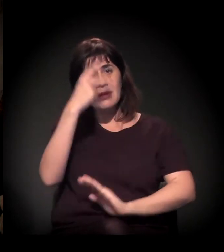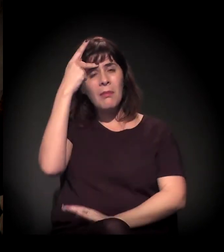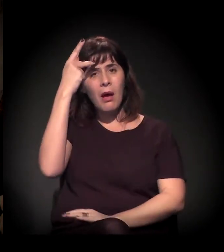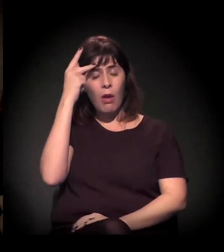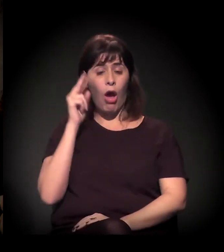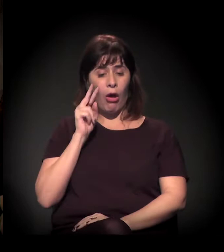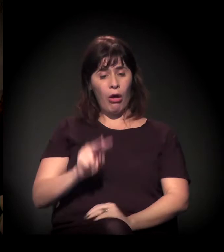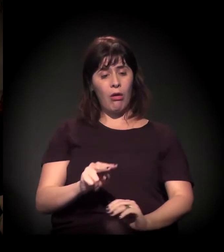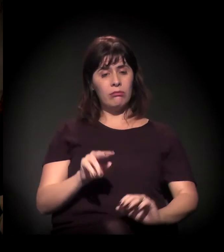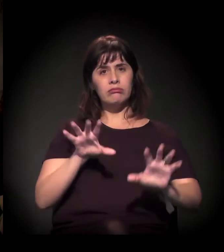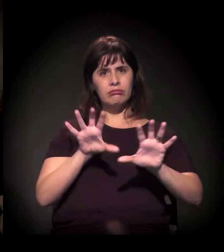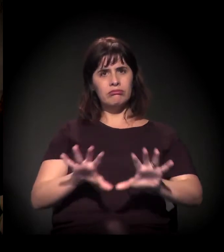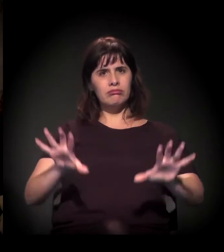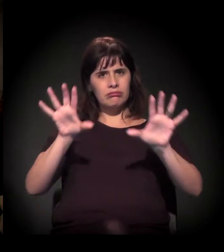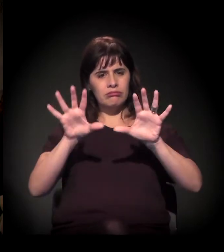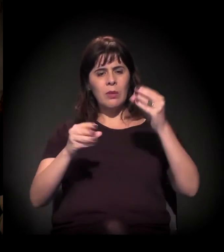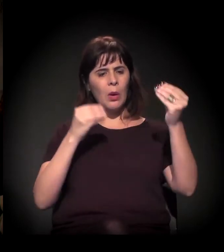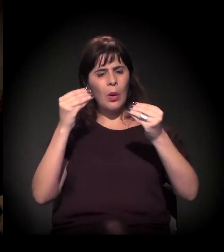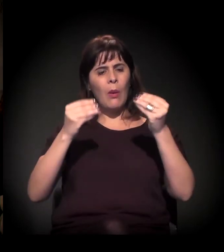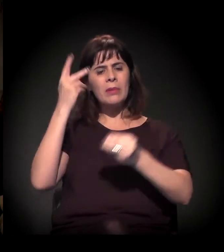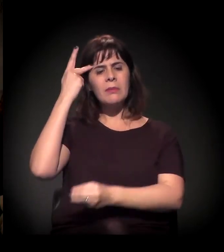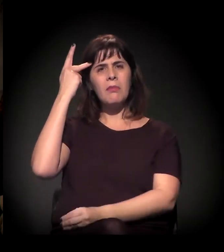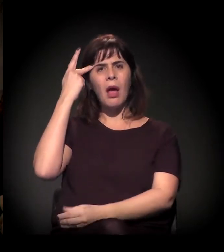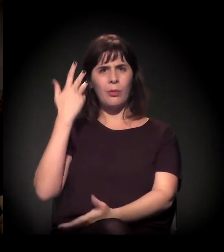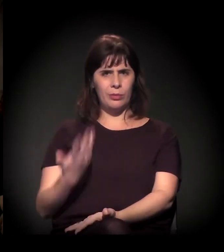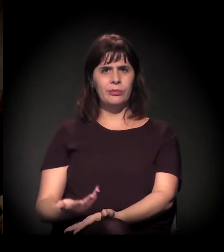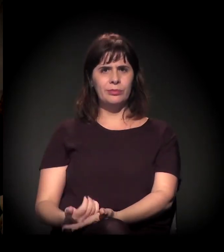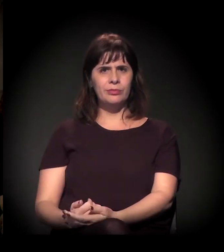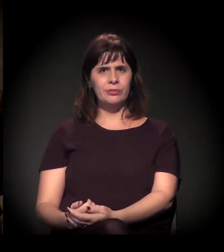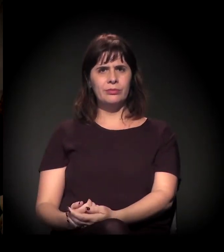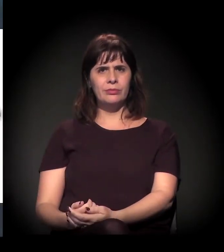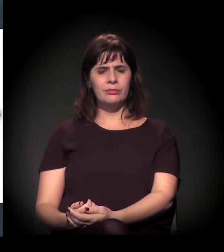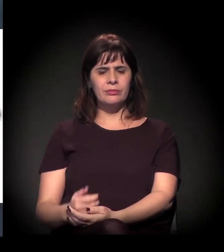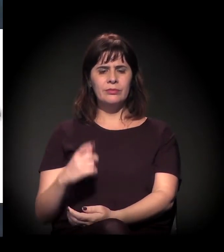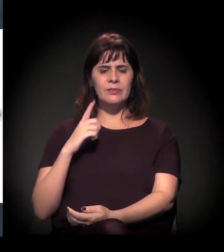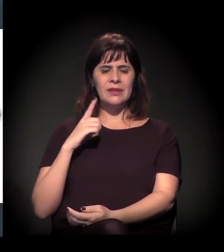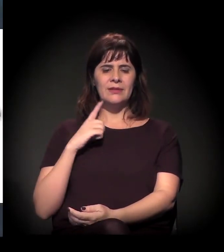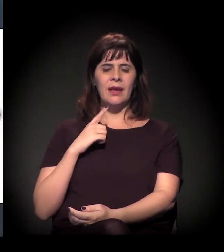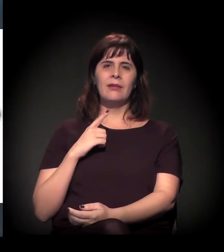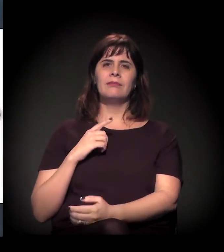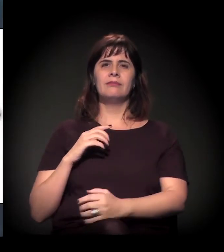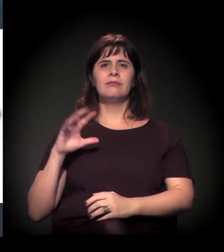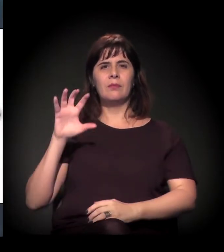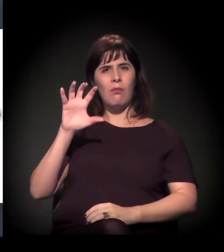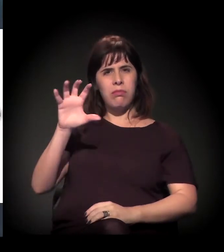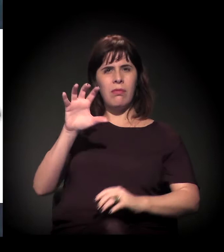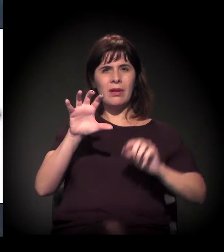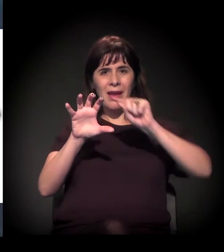É só para ter uma ideia visual da cidade... O que este arco representa aqui? Então, esse é o Rodoanel... Então a concentração...